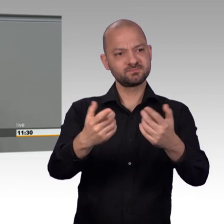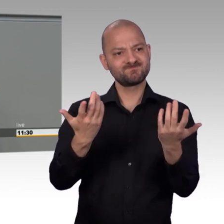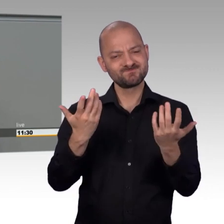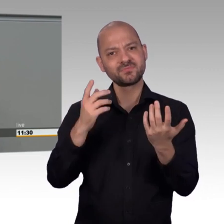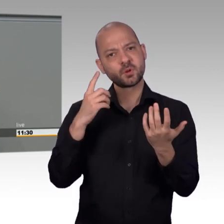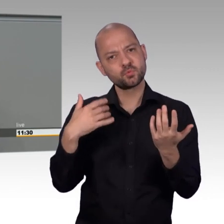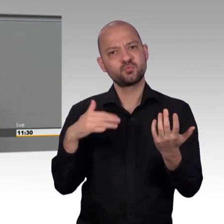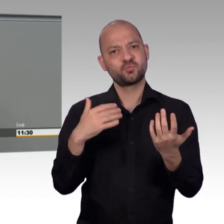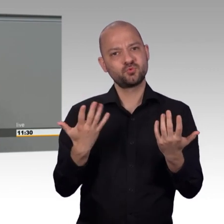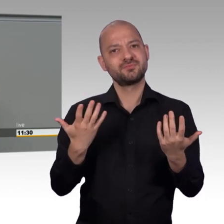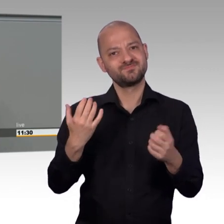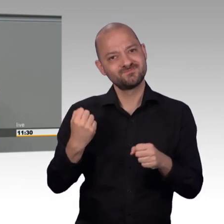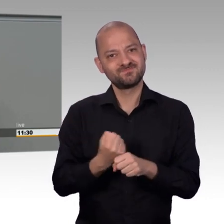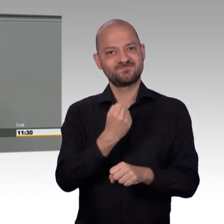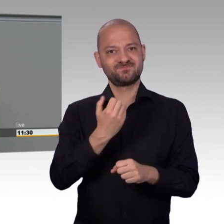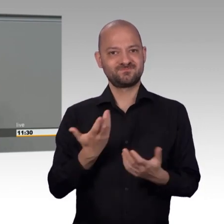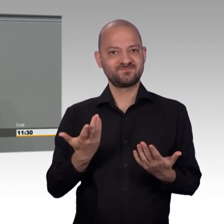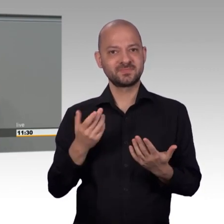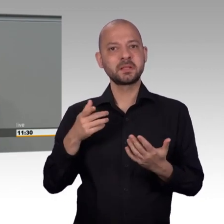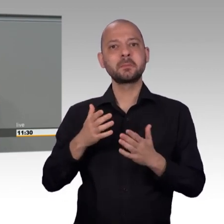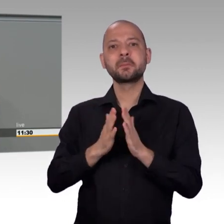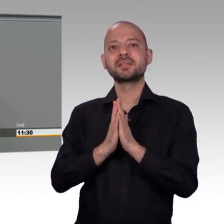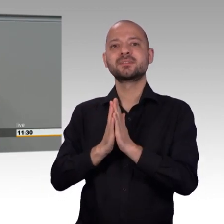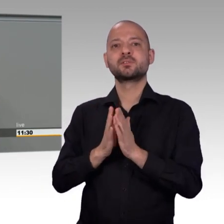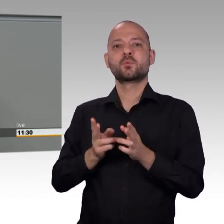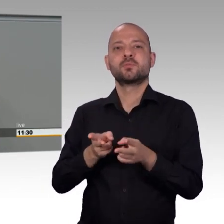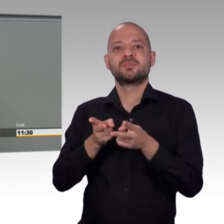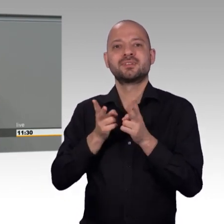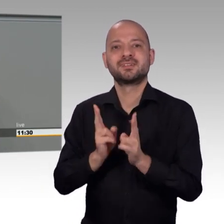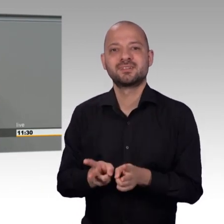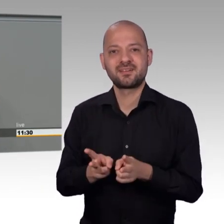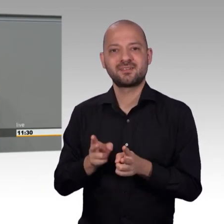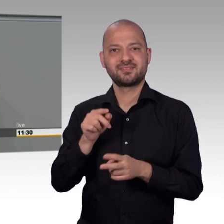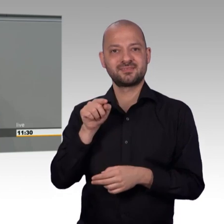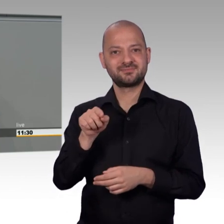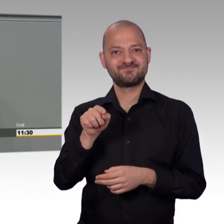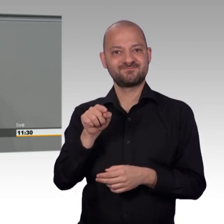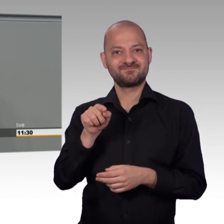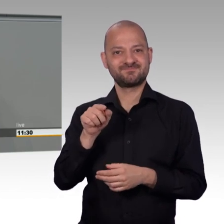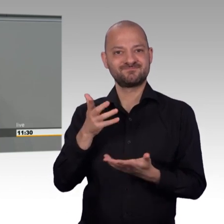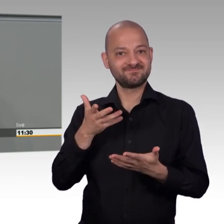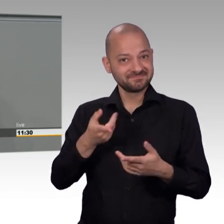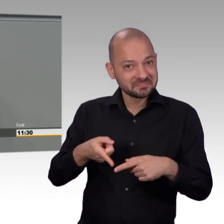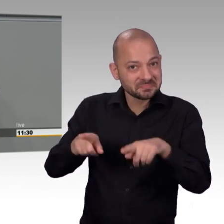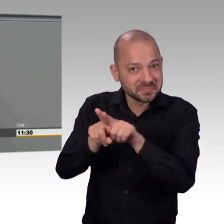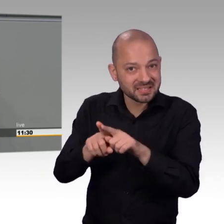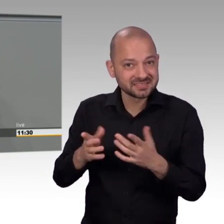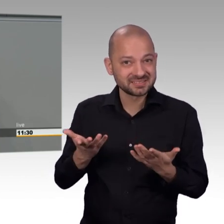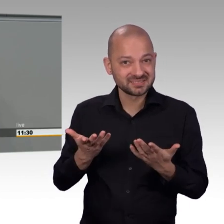Im Gegensatz dazu, bleibt es beim Petitionsausschuss des Bundestages seit Jahren immer bei immer weniger Eingaben.